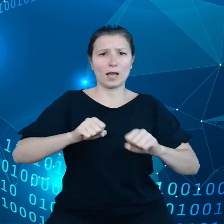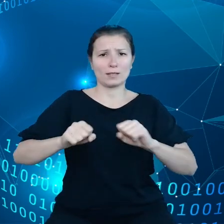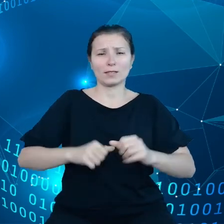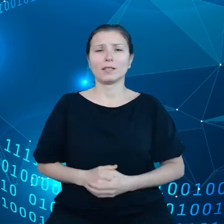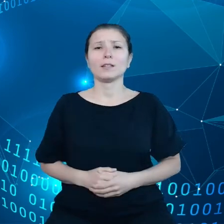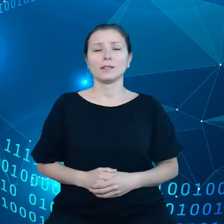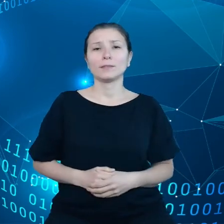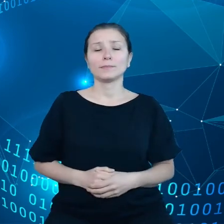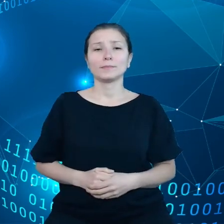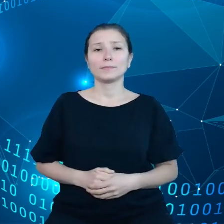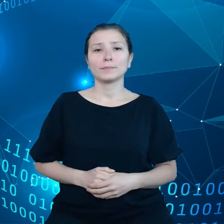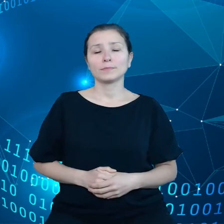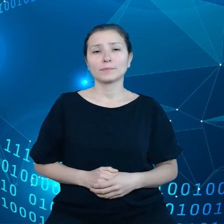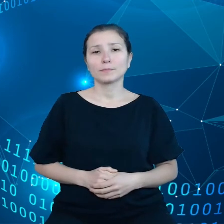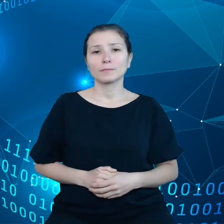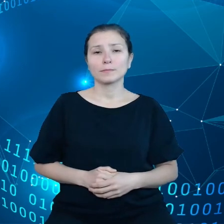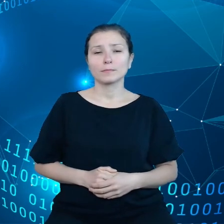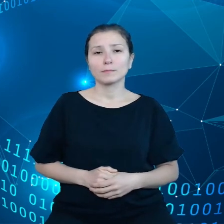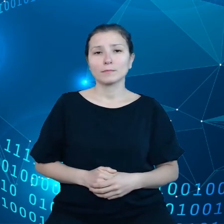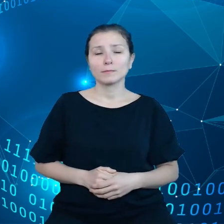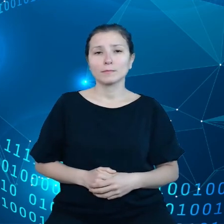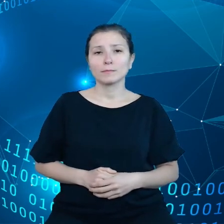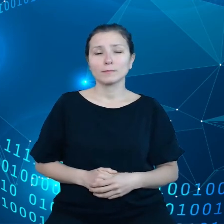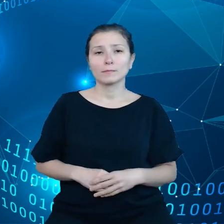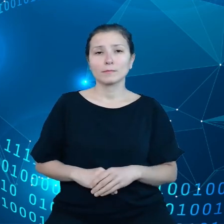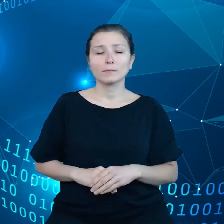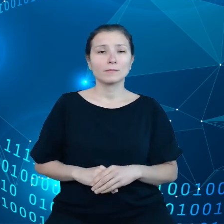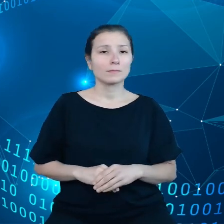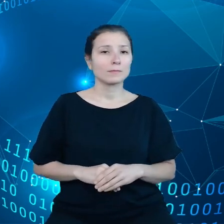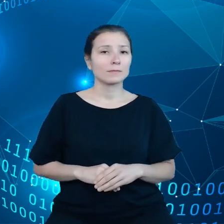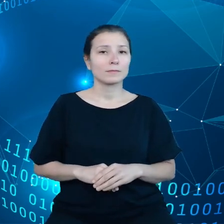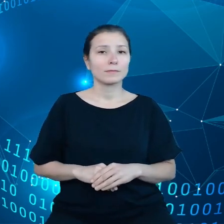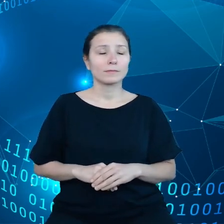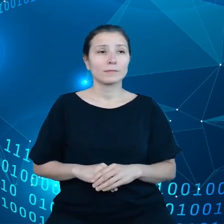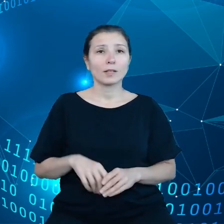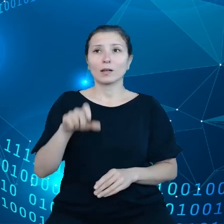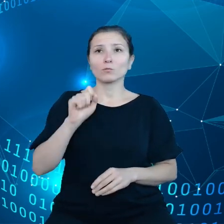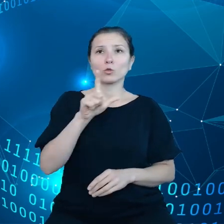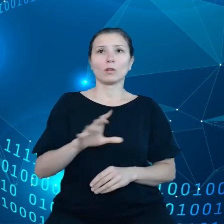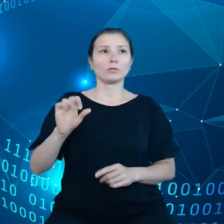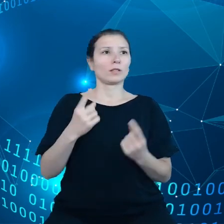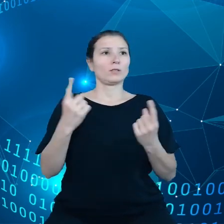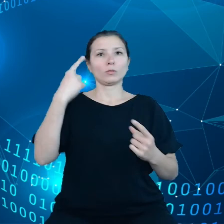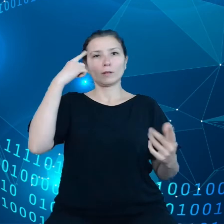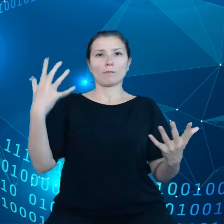Jeśli ma miejsce jakaś nagła sytuacja, to tak naprawdę podmioty rządowe